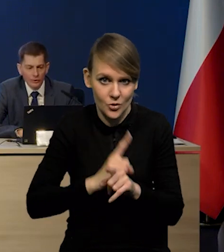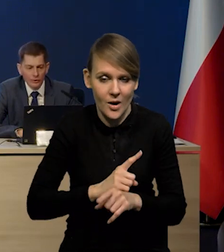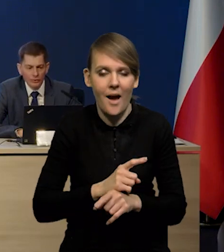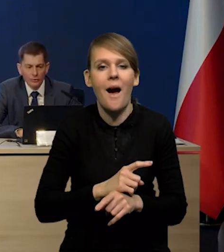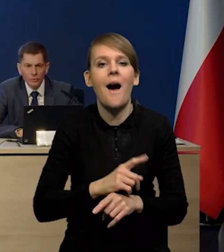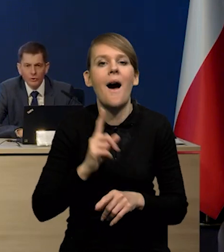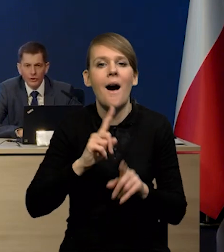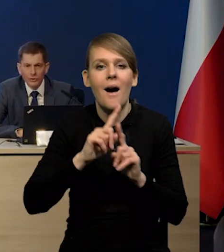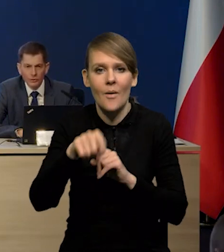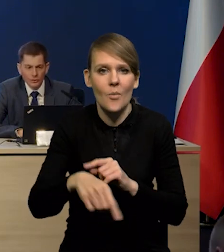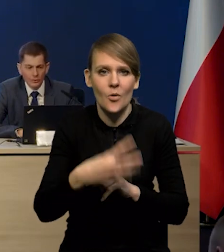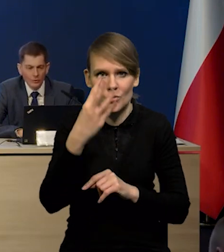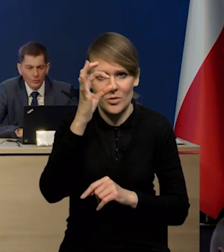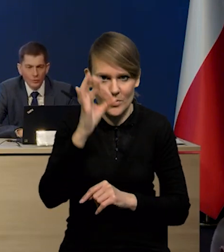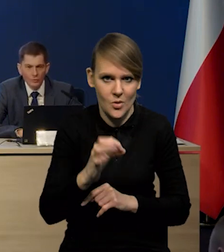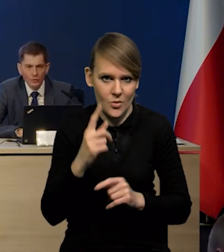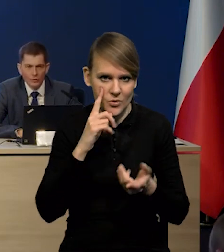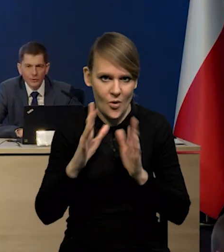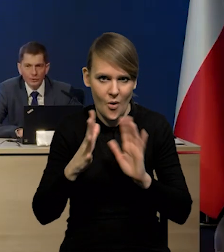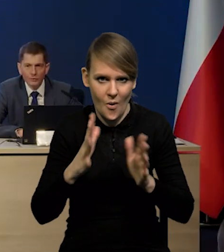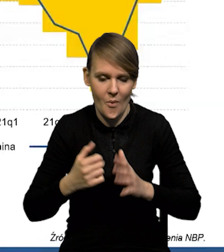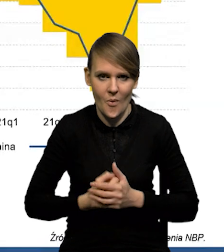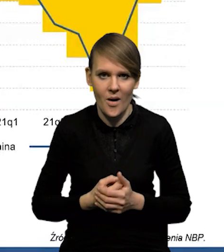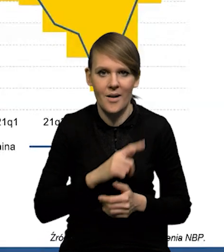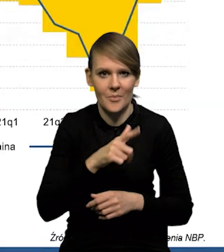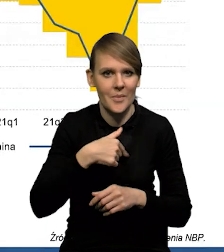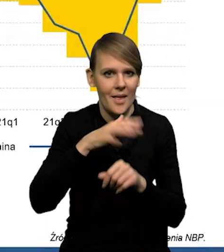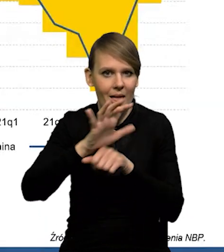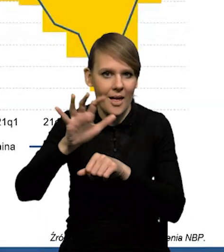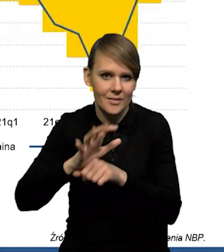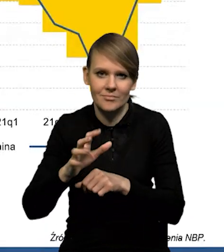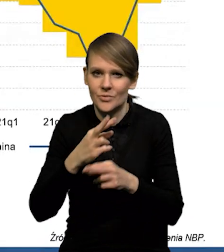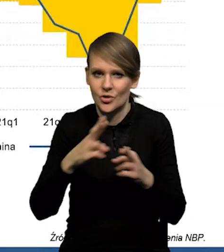do około 4% po wybuchu wojny. Eksportujemy bardzo różne rzeczy.